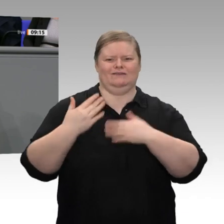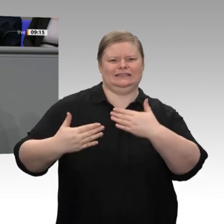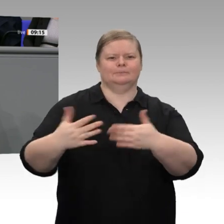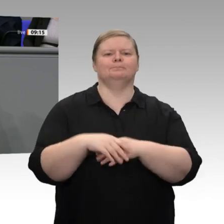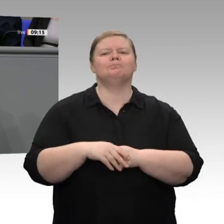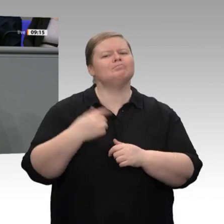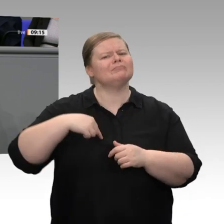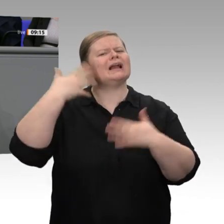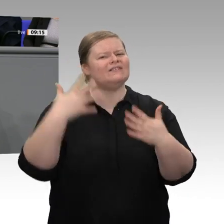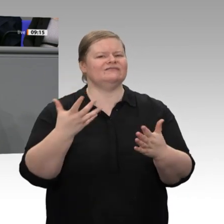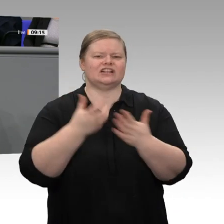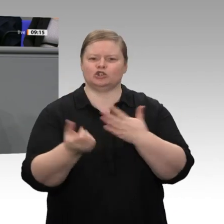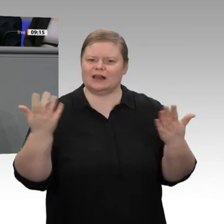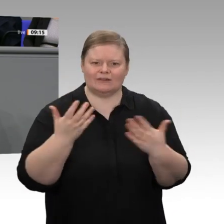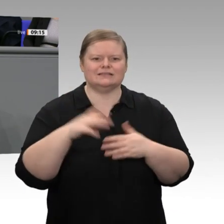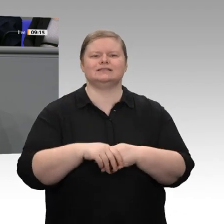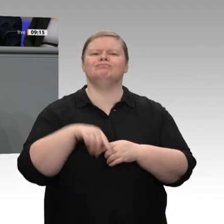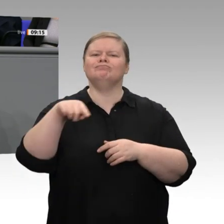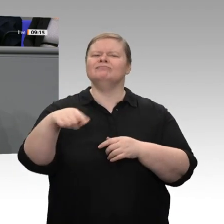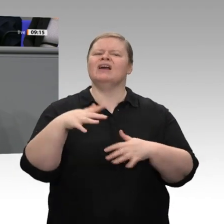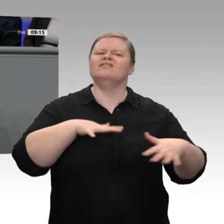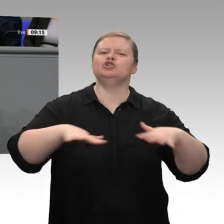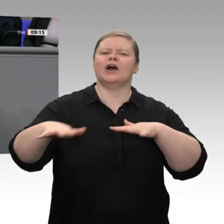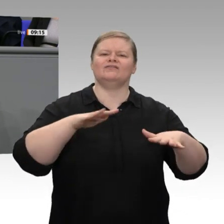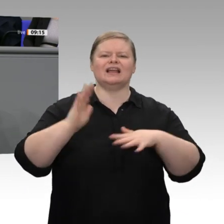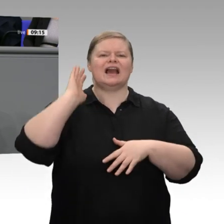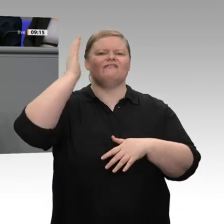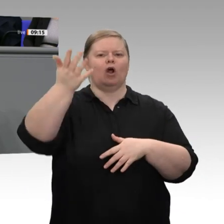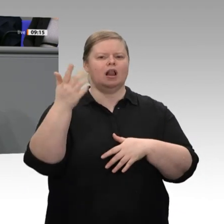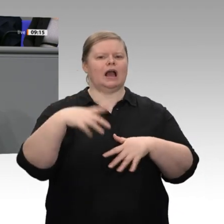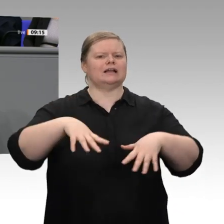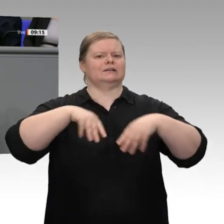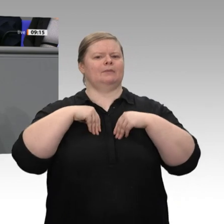ist, weil die Menschen kapieren, dass man nur das verteilen kann, was man vorher erwirtschaftet